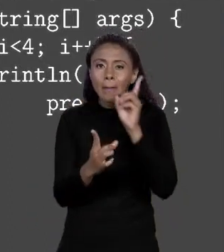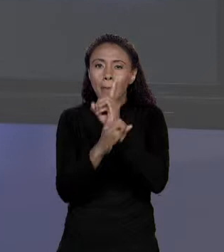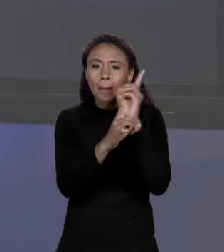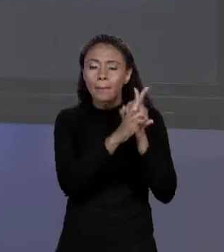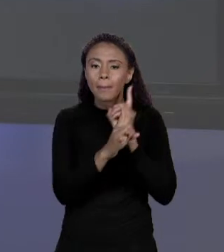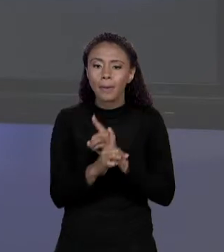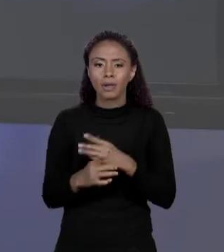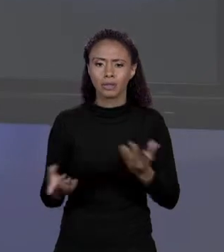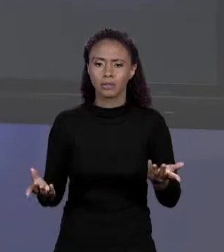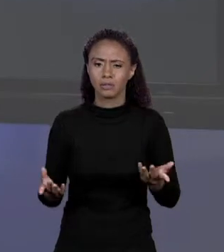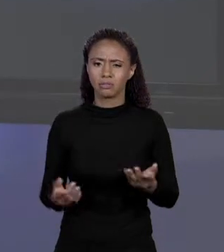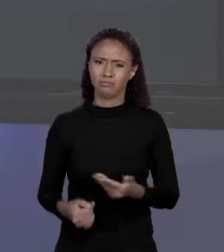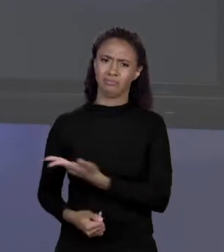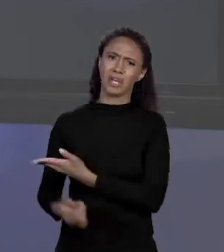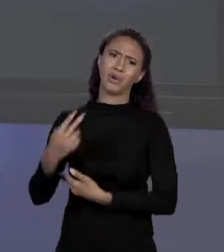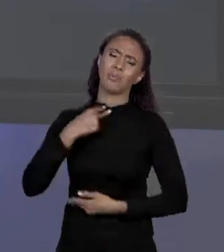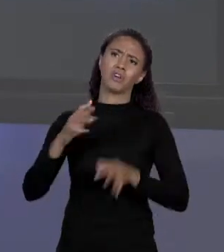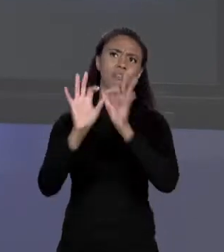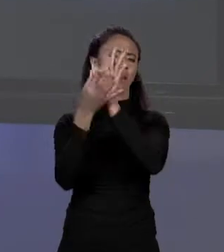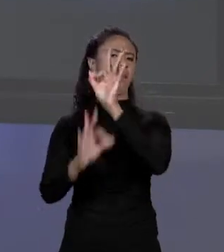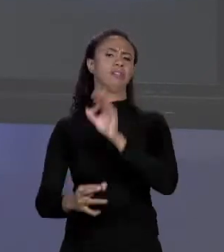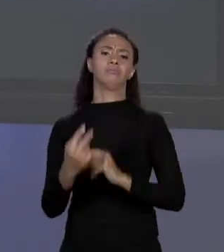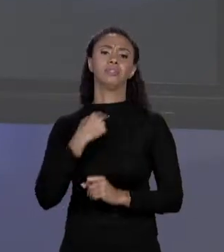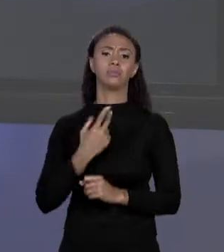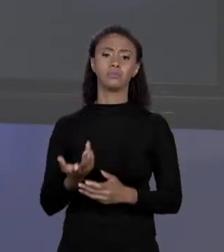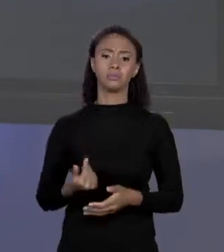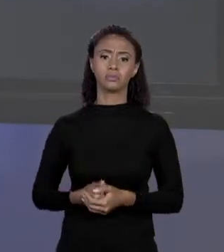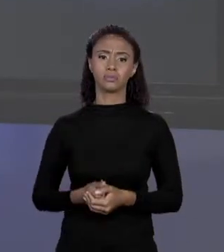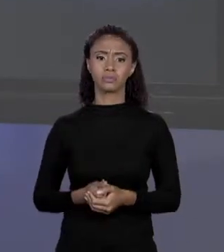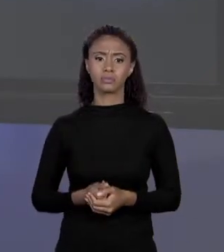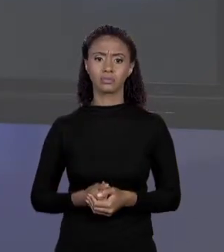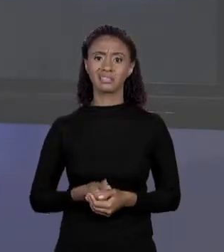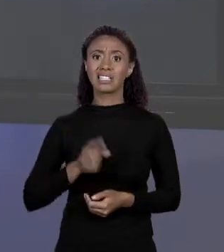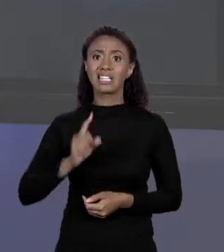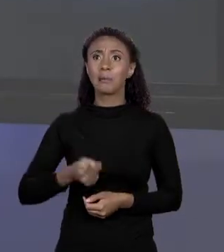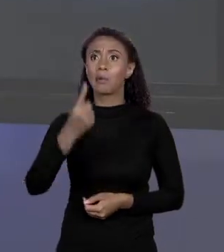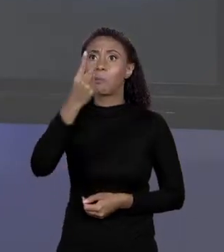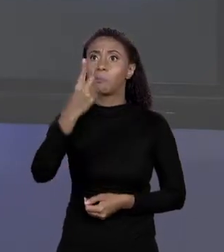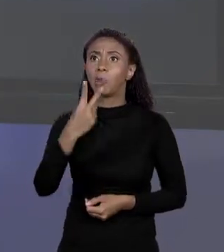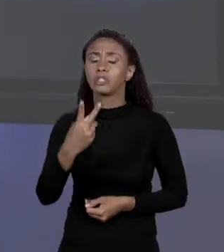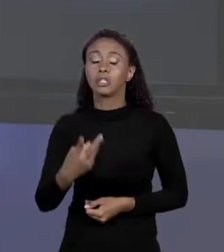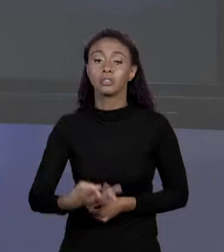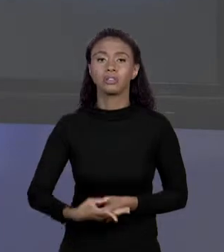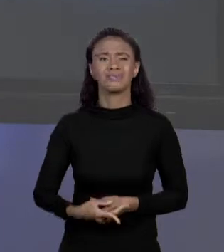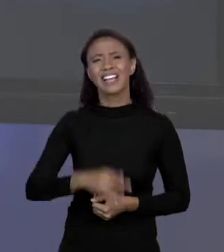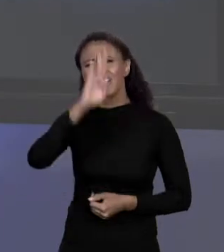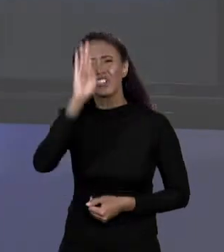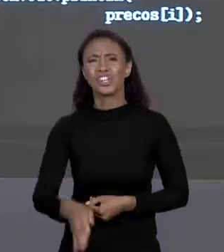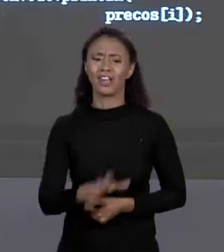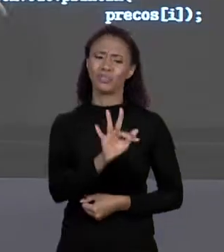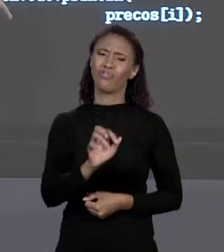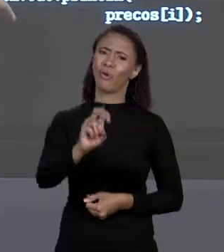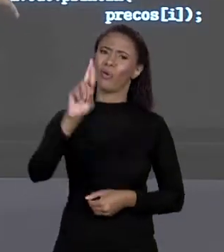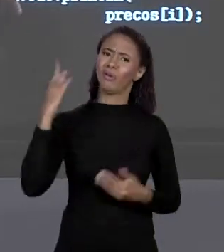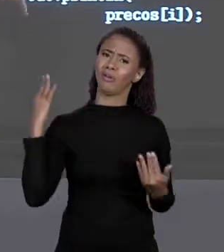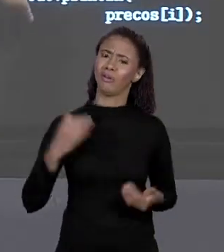AMOR DE DEUS, NÃO FAÇAM UM NEGÓCIO ASSIM. VARIA EM PASSOS CONSTANTES DE 1 A 1, SOCA NO "FOR" PARA UM ÍNDICE VARIADO